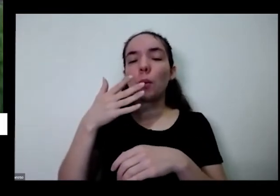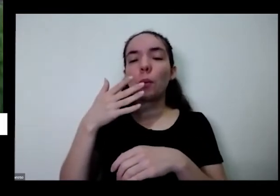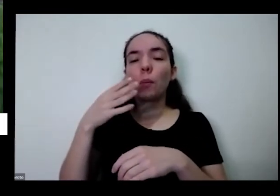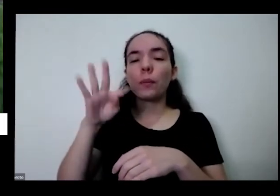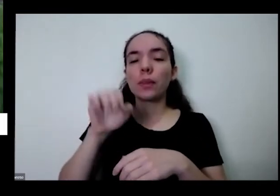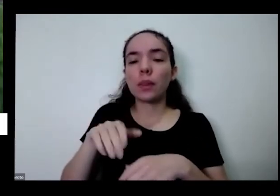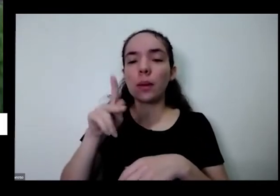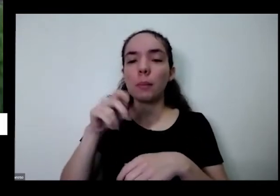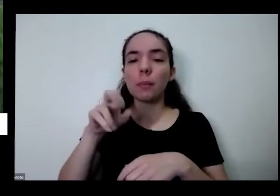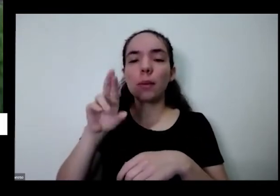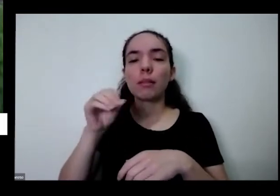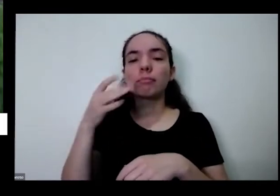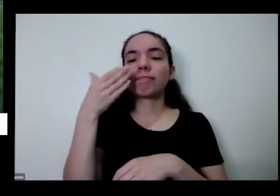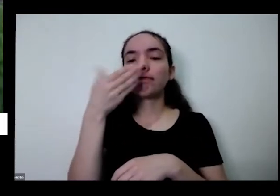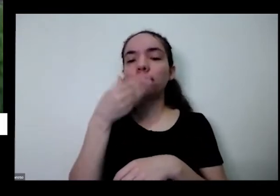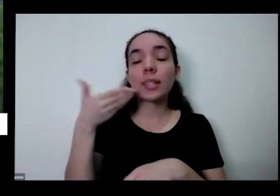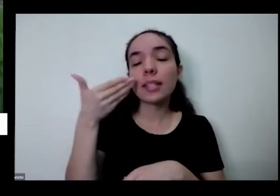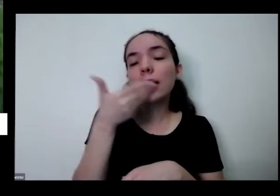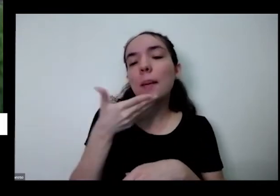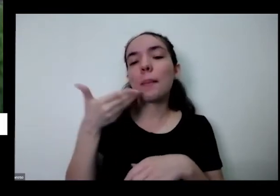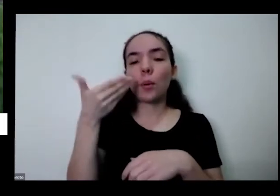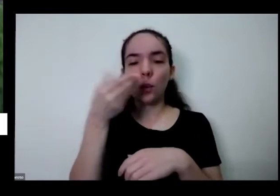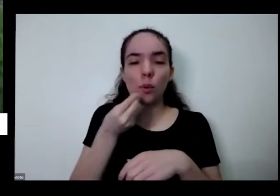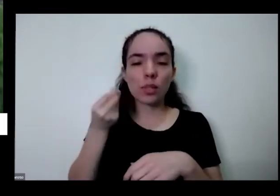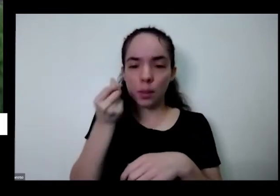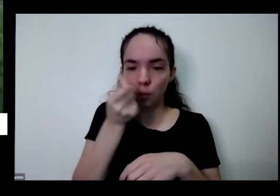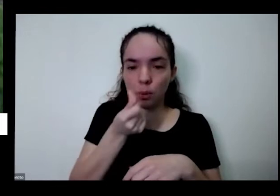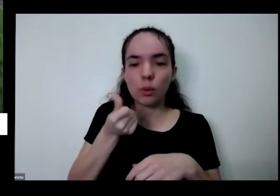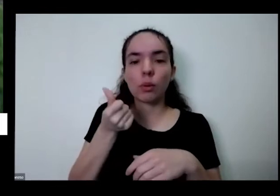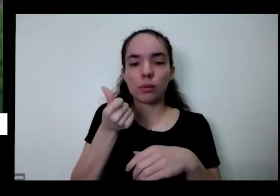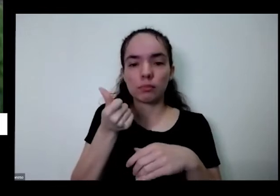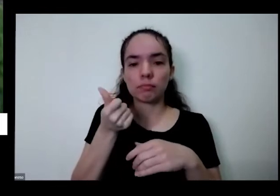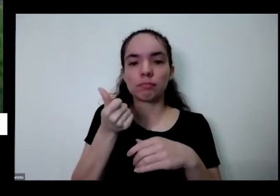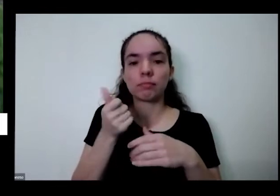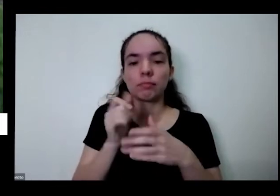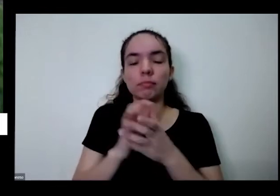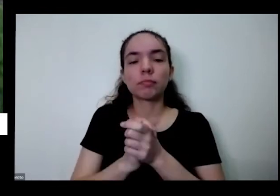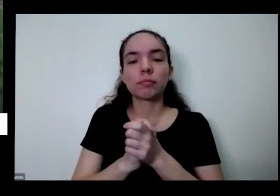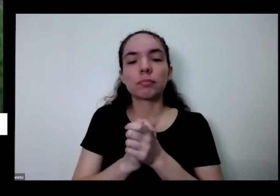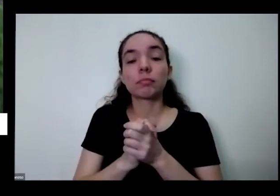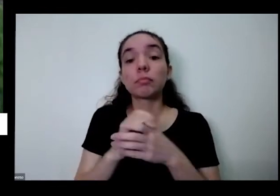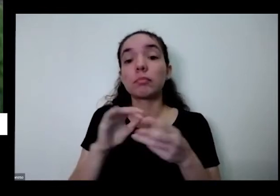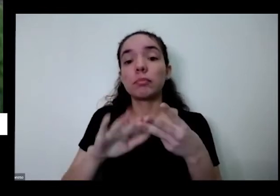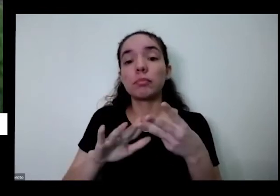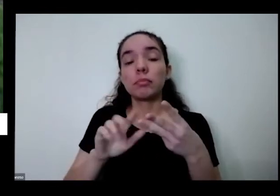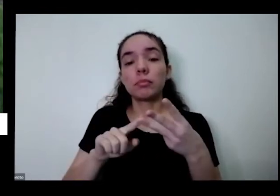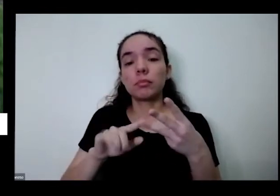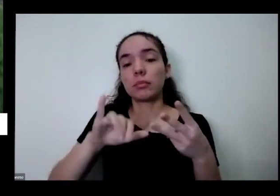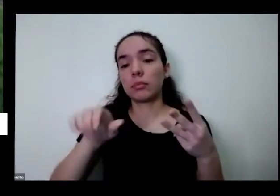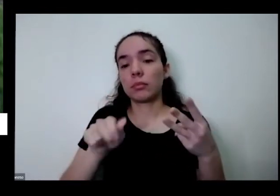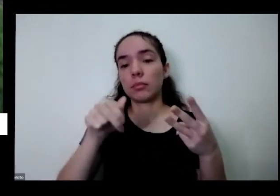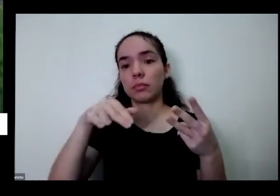E aí a Janaína também perguntou Janaína Almeida eu vou trocando Alecrim de vaso consigo aumentar